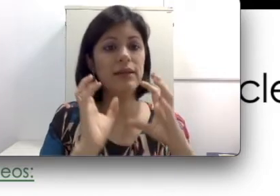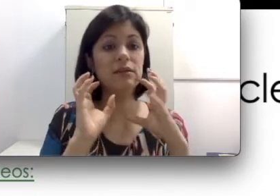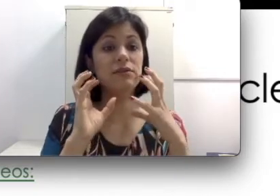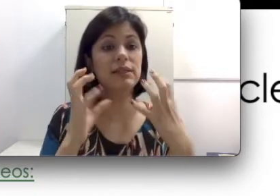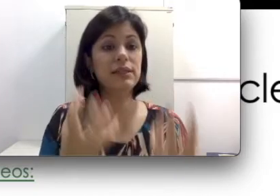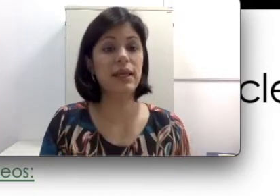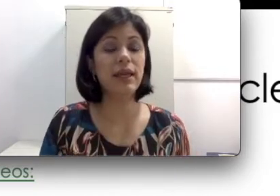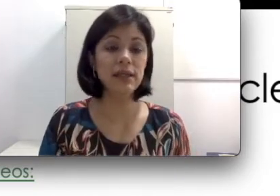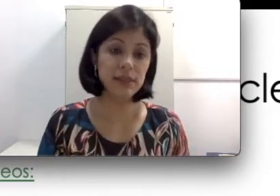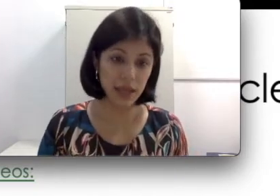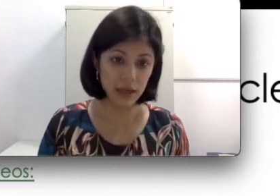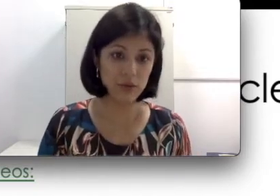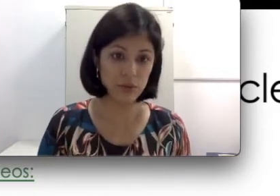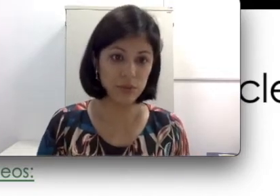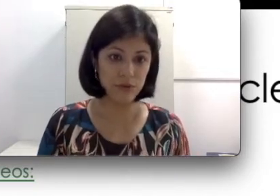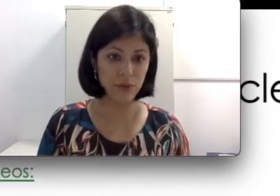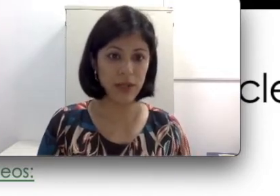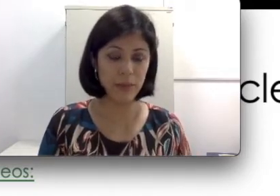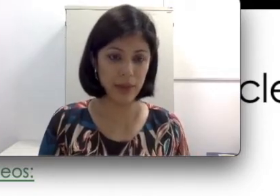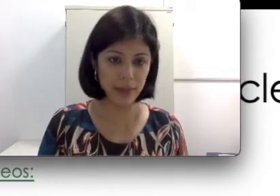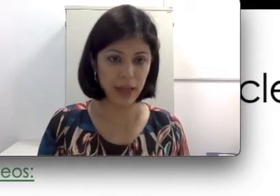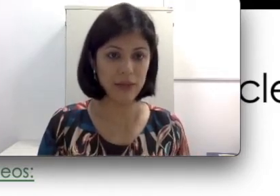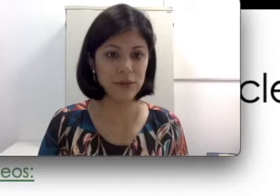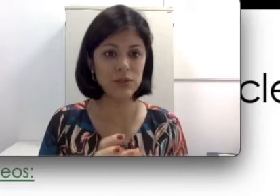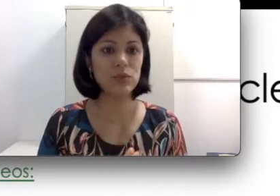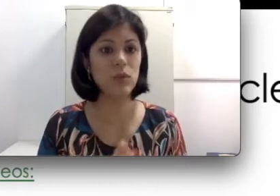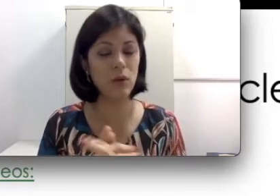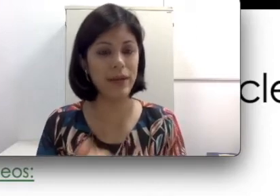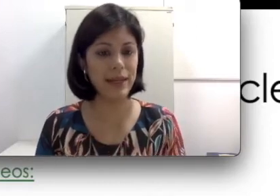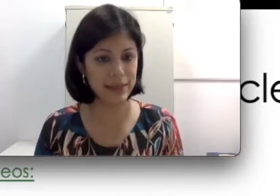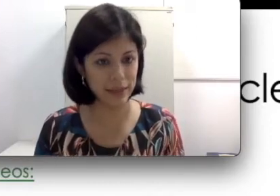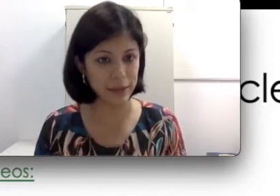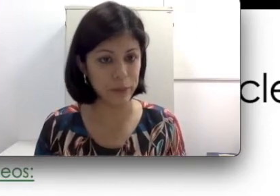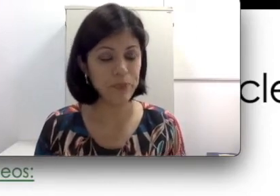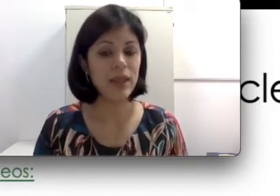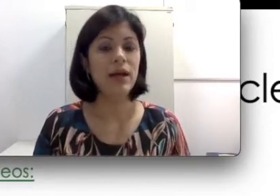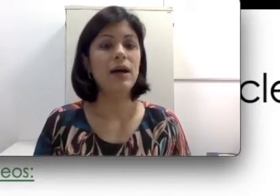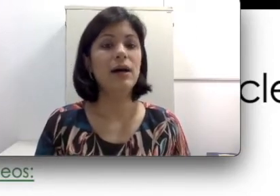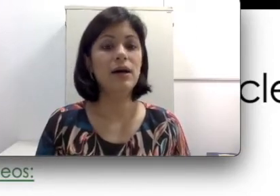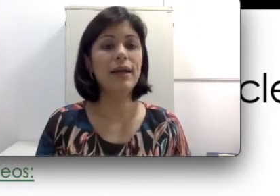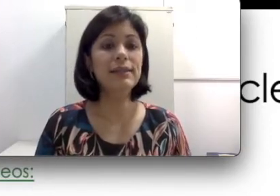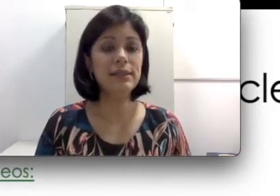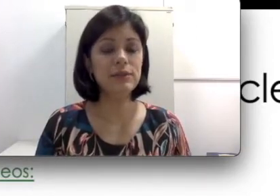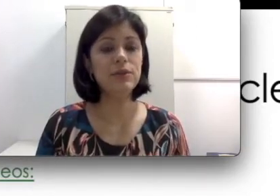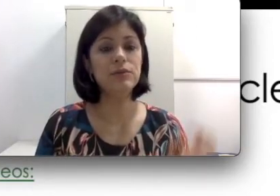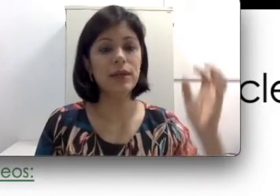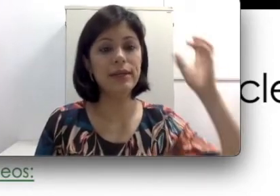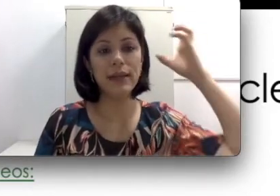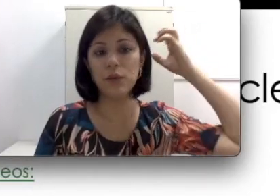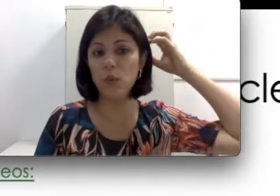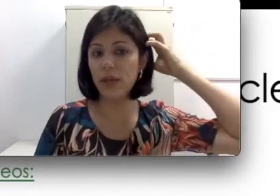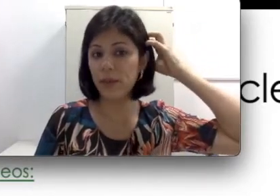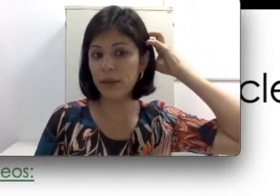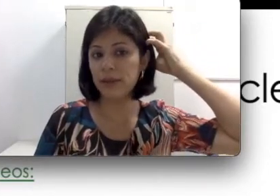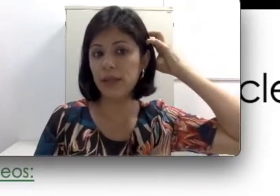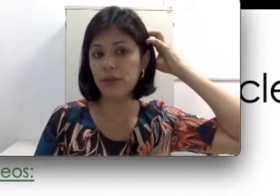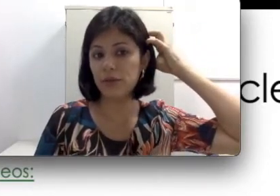ciliadas vai ser esse eletrodo que foi implantado na sua orelha interna. Ele tem um imã dentro